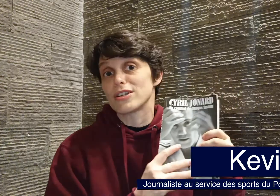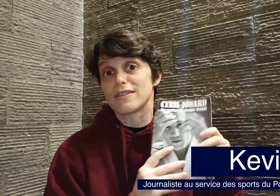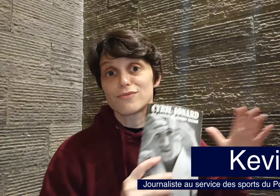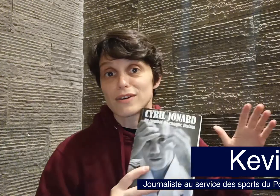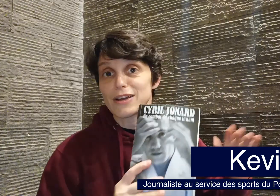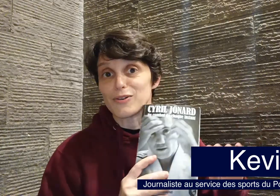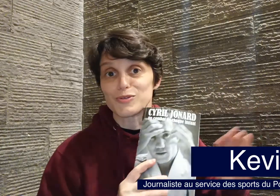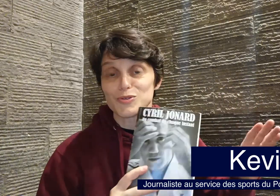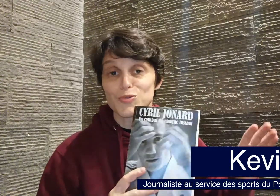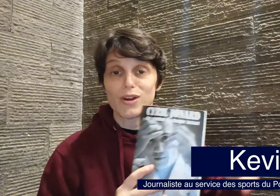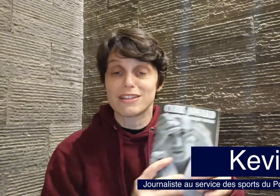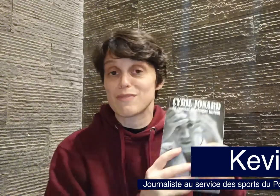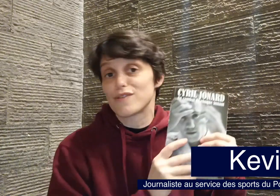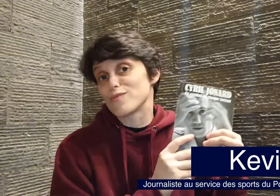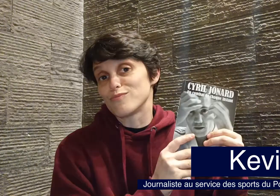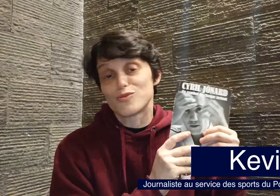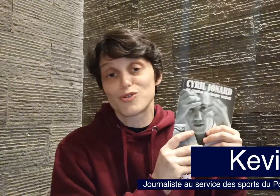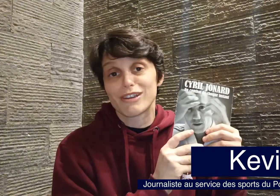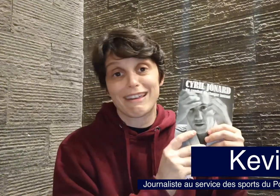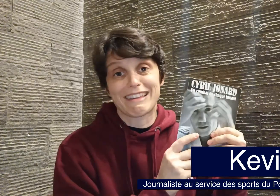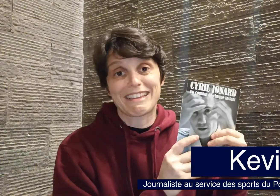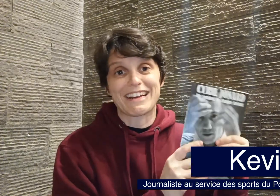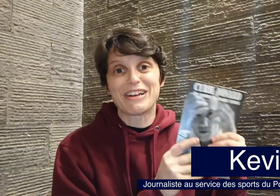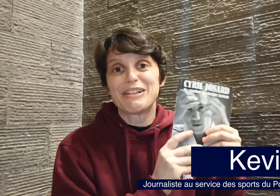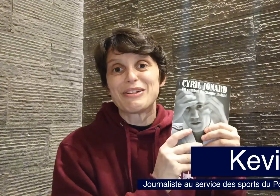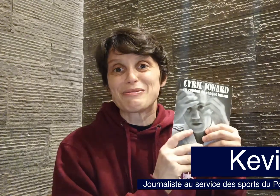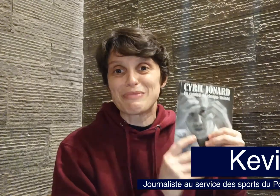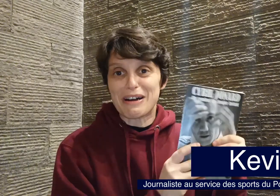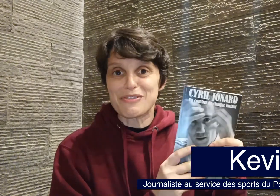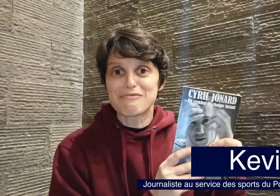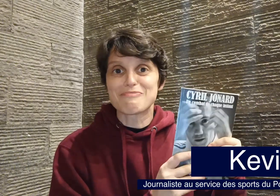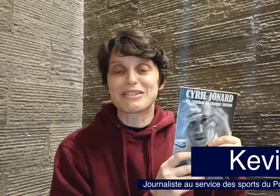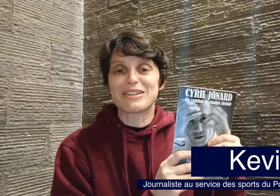l'ai dévoré en deux soirs, ce qui m'a fait me coucher très tard, donc bravo à vous pour cette